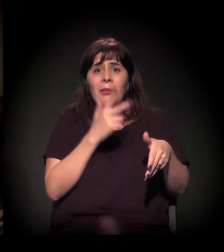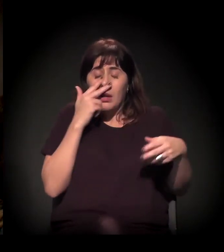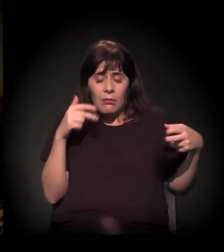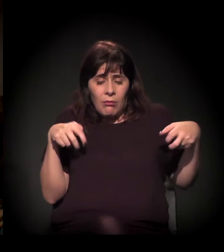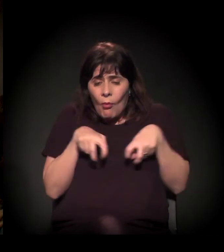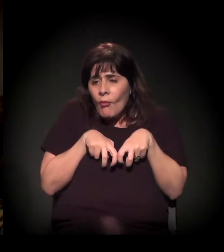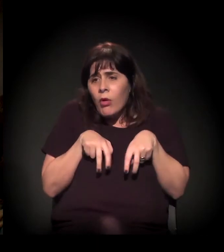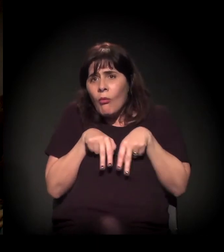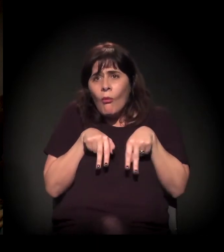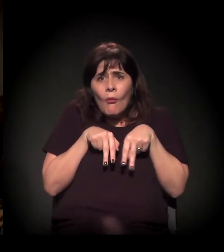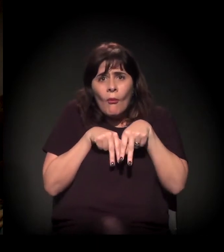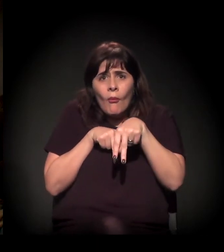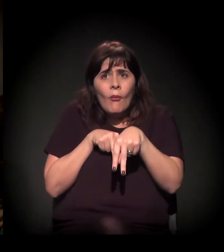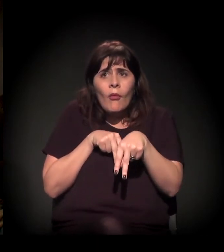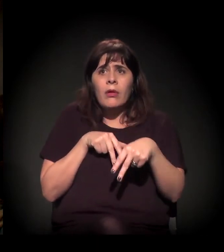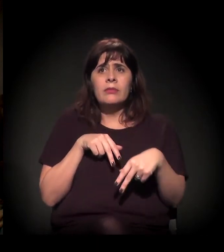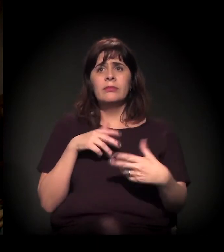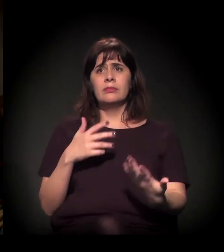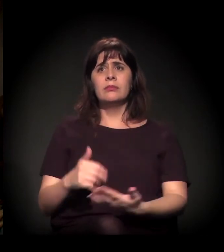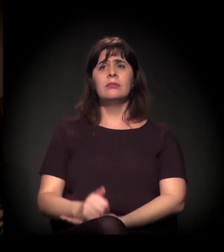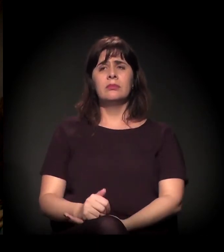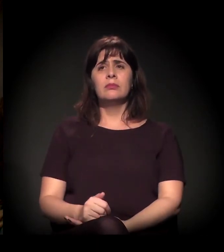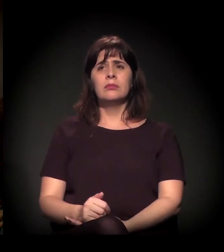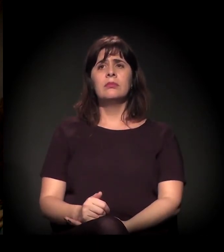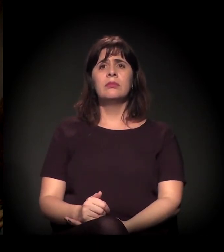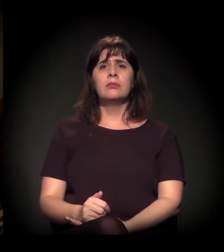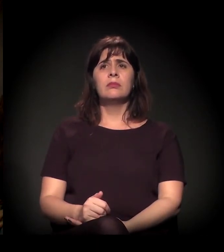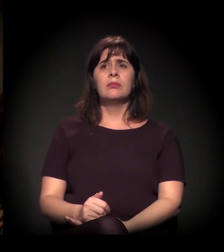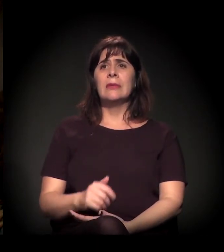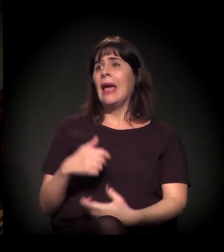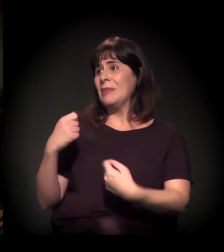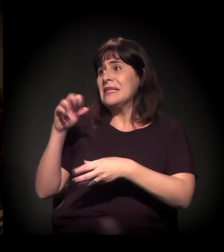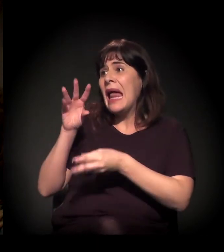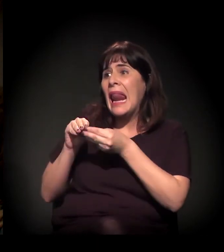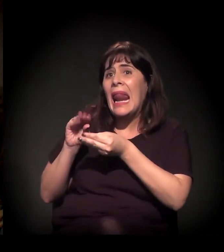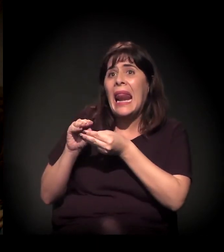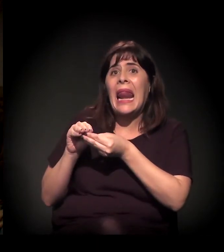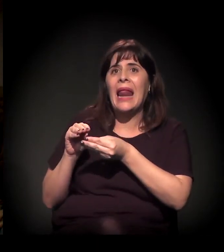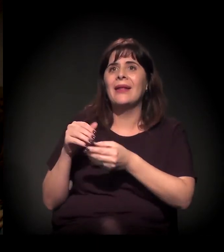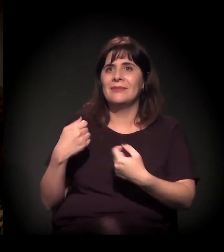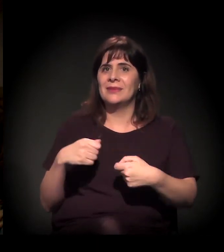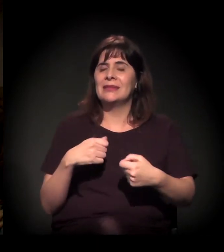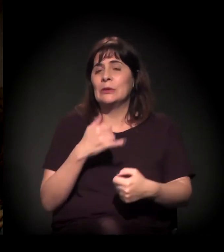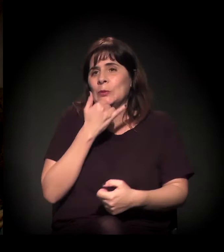Eu vou ter que ser chato, vou pedir para você ser mais breve na pergunta para a gente poder falar com todo mundo. Vamos lá!